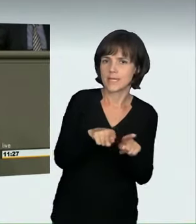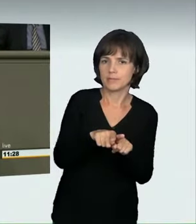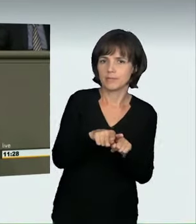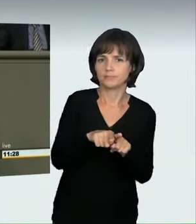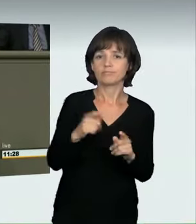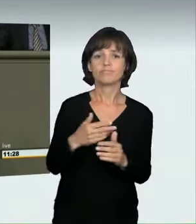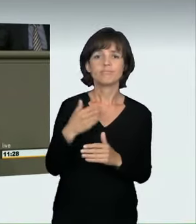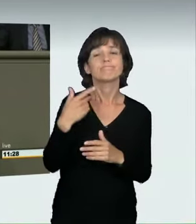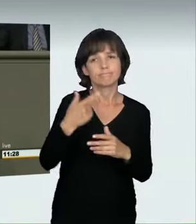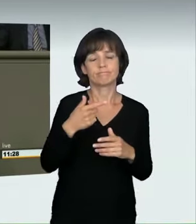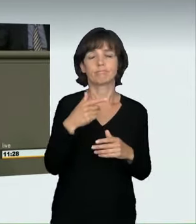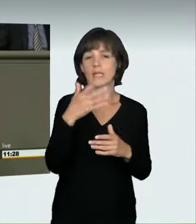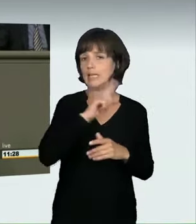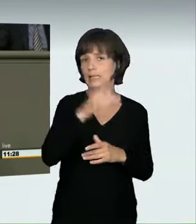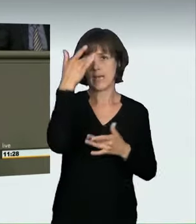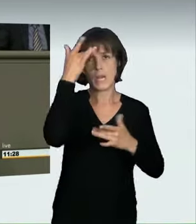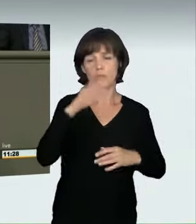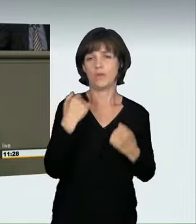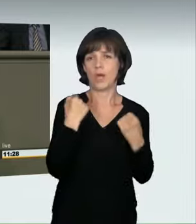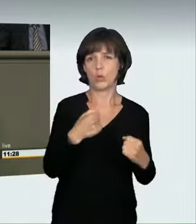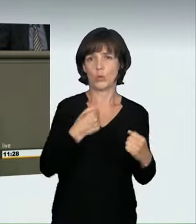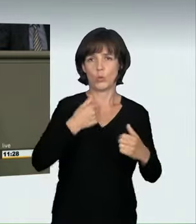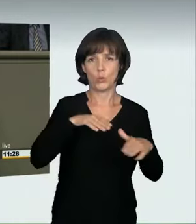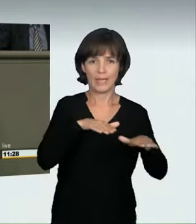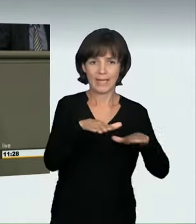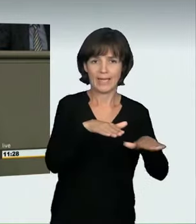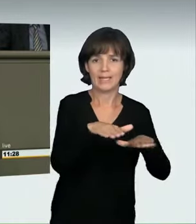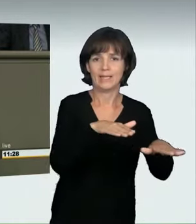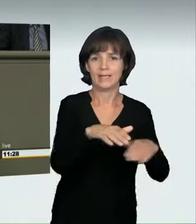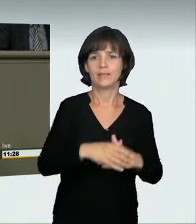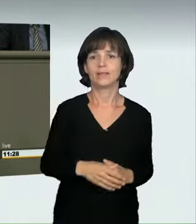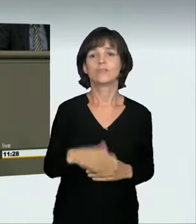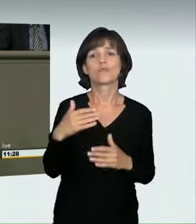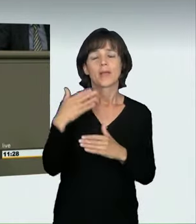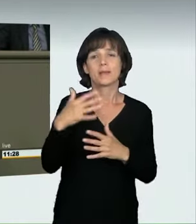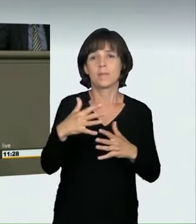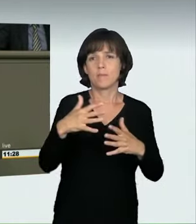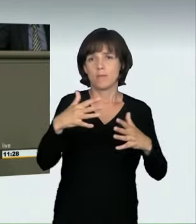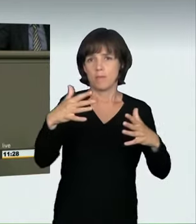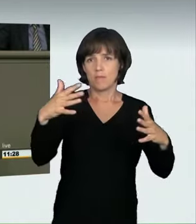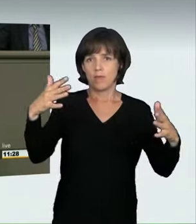die an illegalen Autorennen teilnahmen. Im Moment sind die Folgen gering,